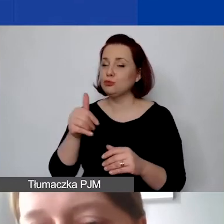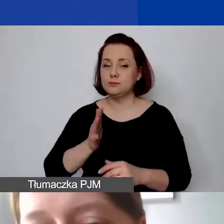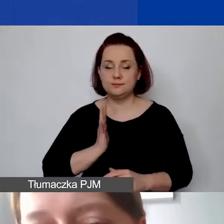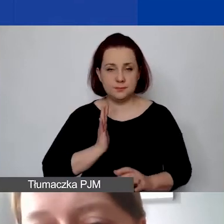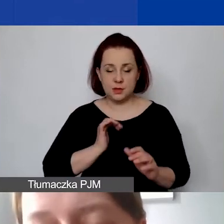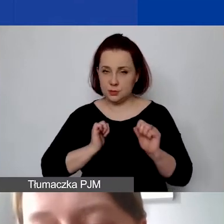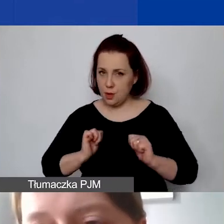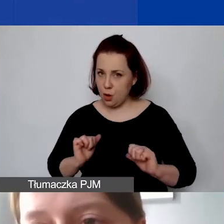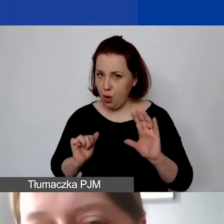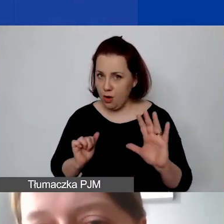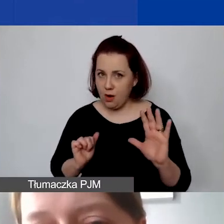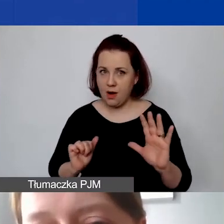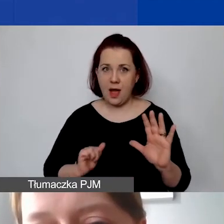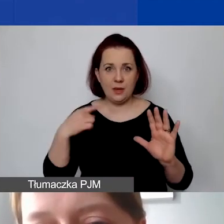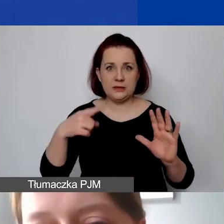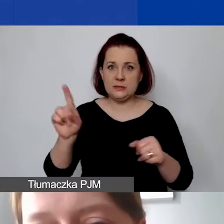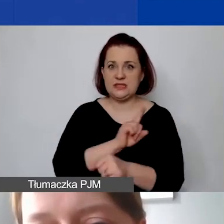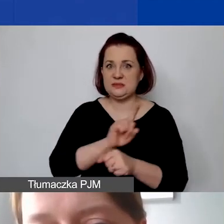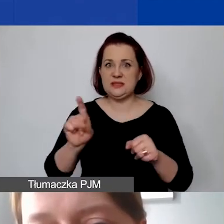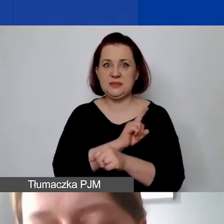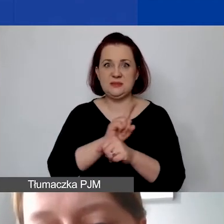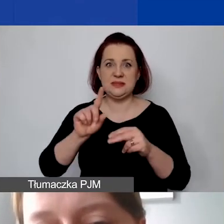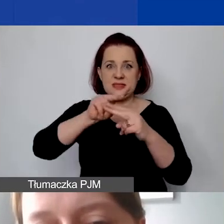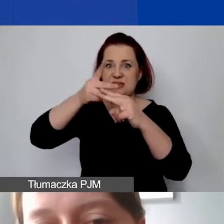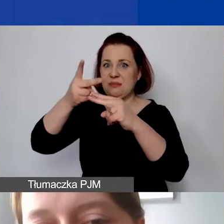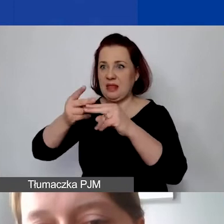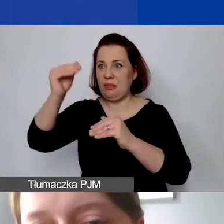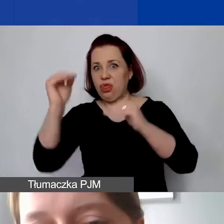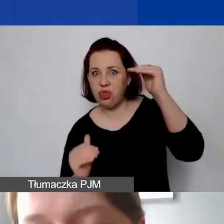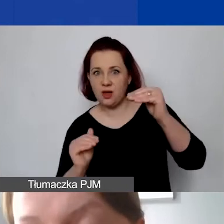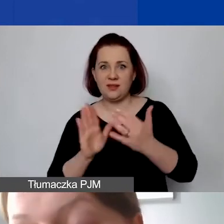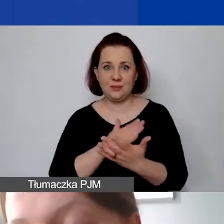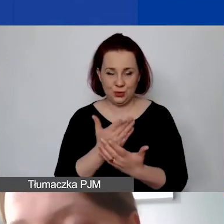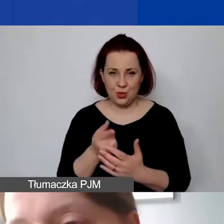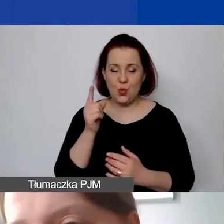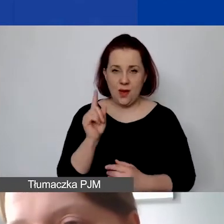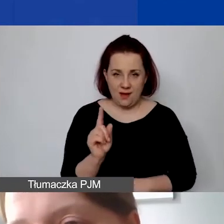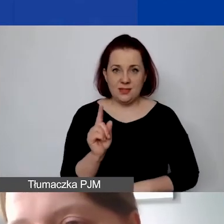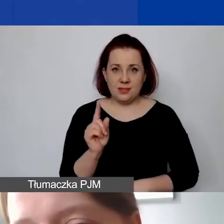i żeby nie było ryzyka kursowego po państwa stronie, to jeszcze w momencie ogłaszania konkursu